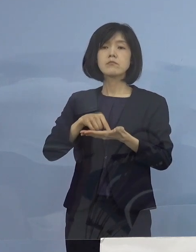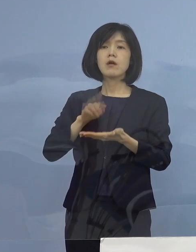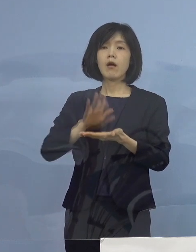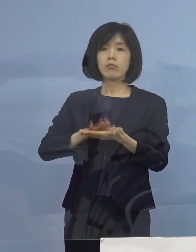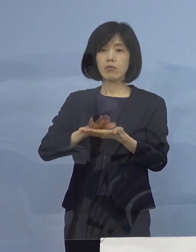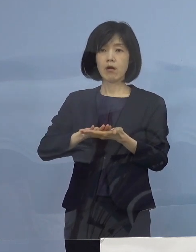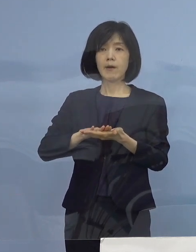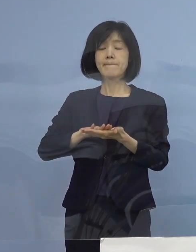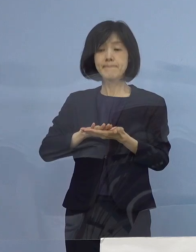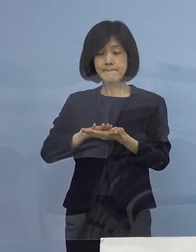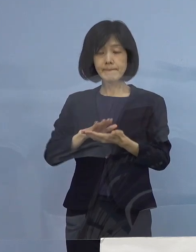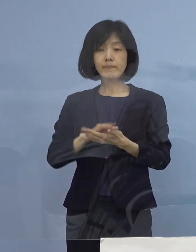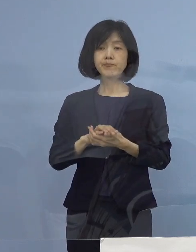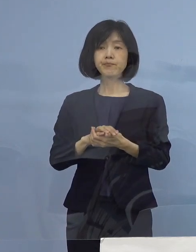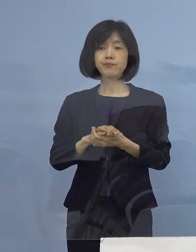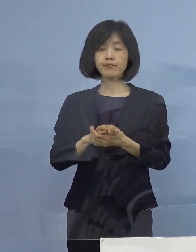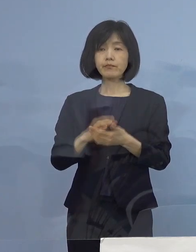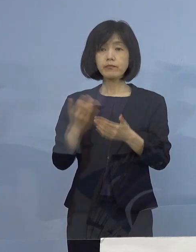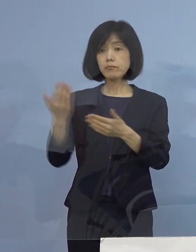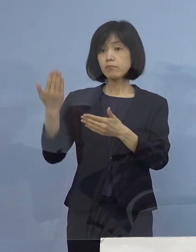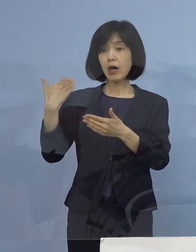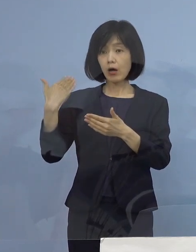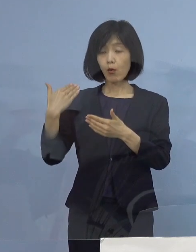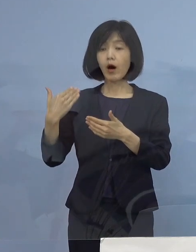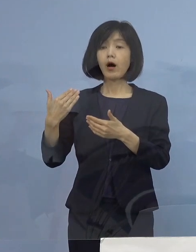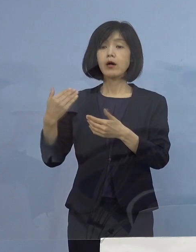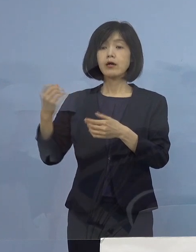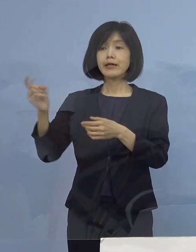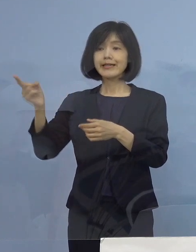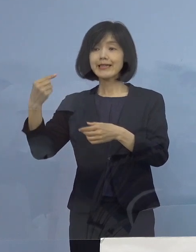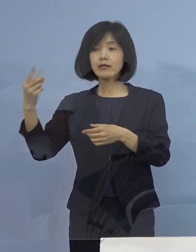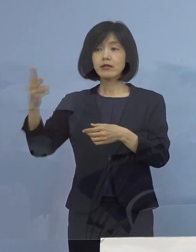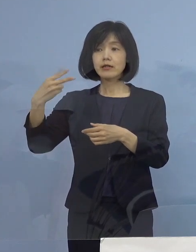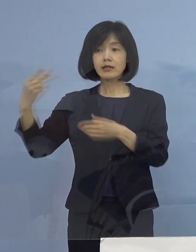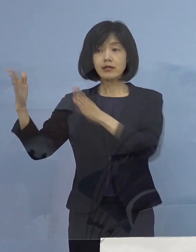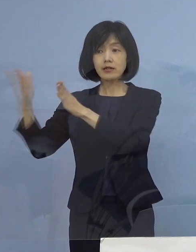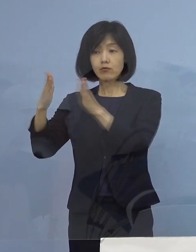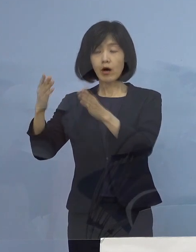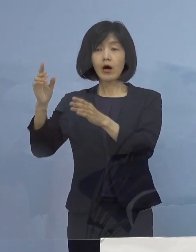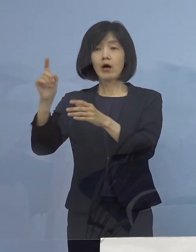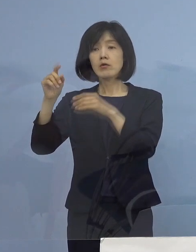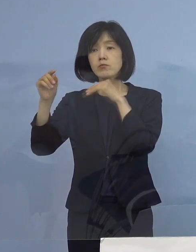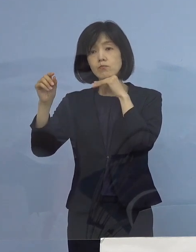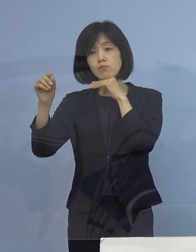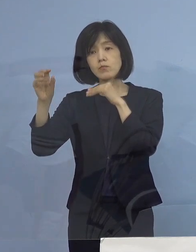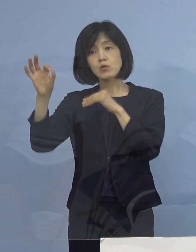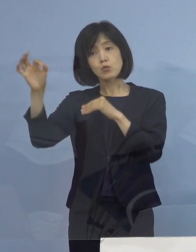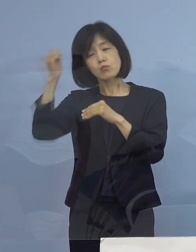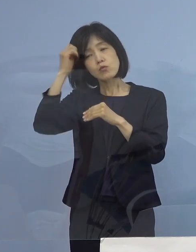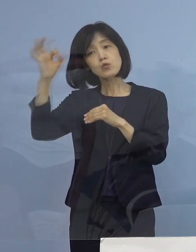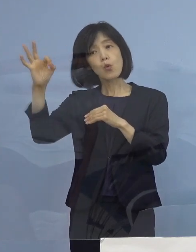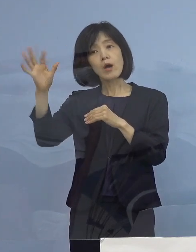ということで前回は1期、2期目分については10日 3期分については もうちょっとかかったんですけれど